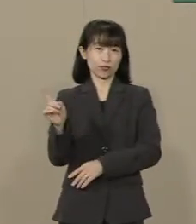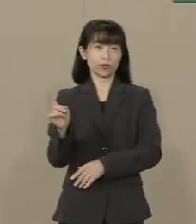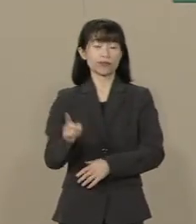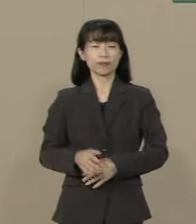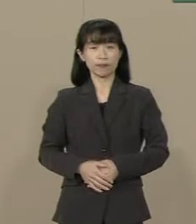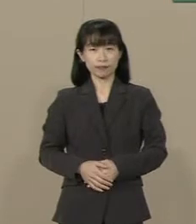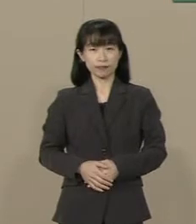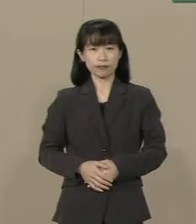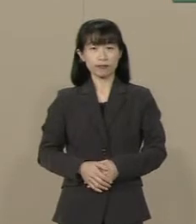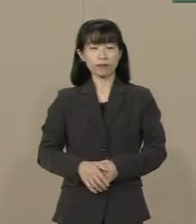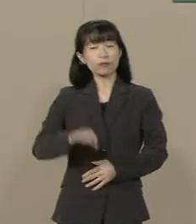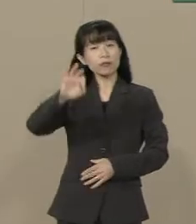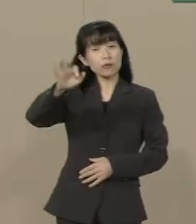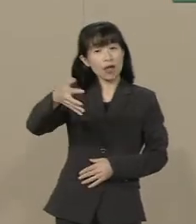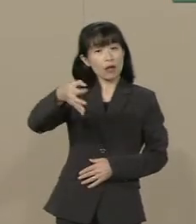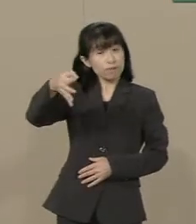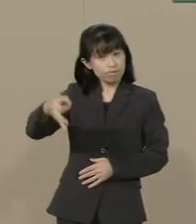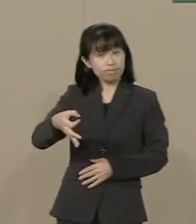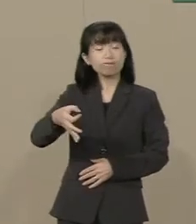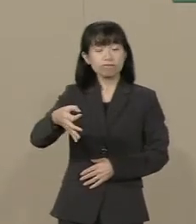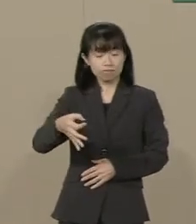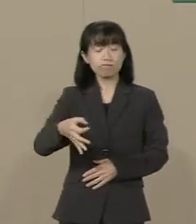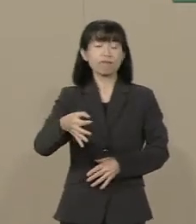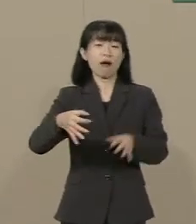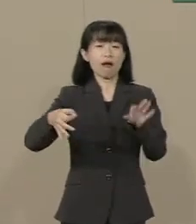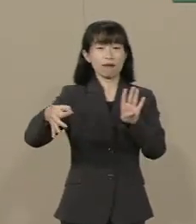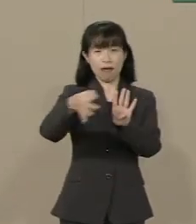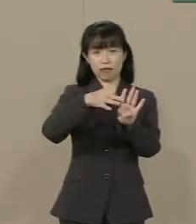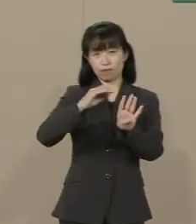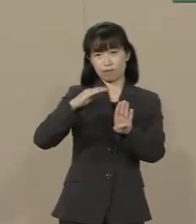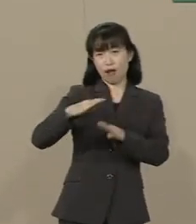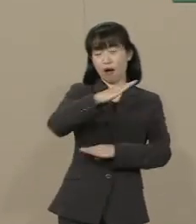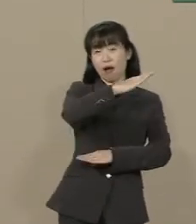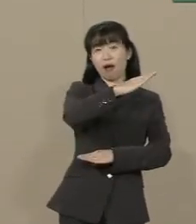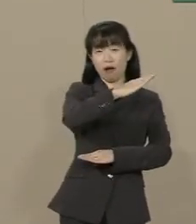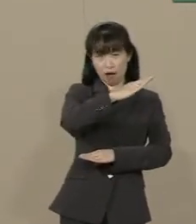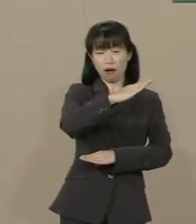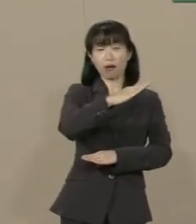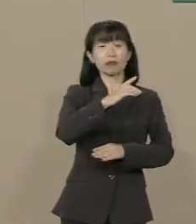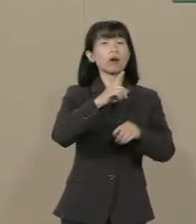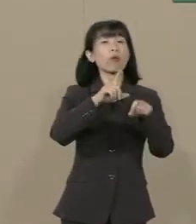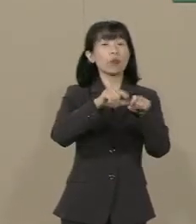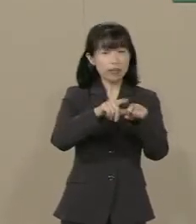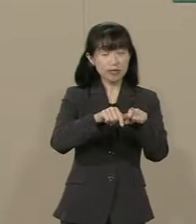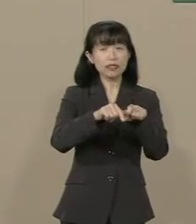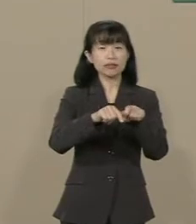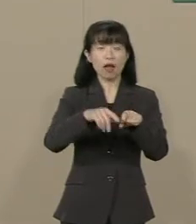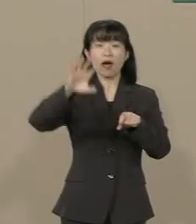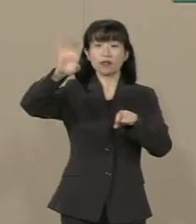減税したら景気がよくなる 景気が良くなれば むしろ税収が上がるんです